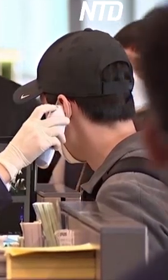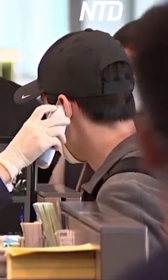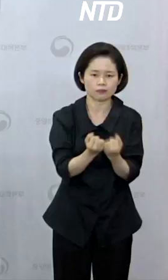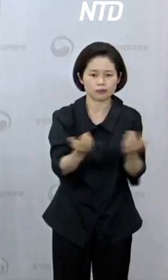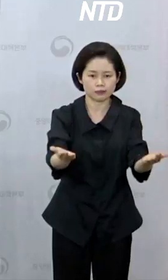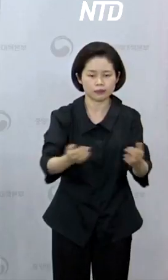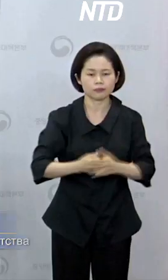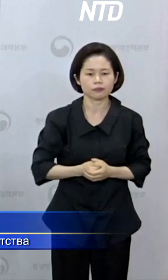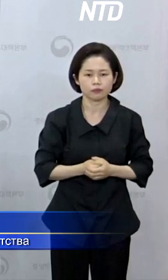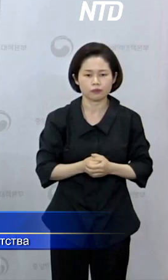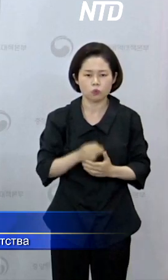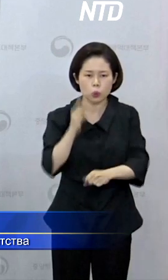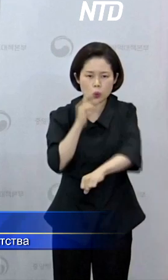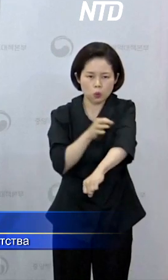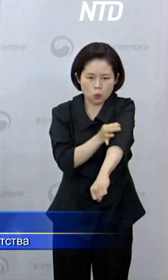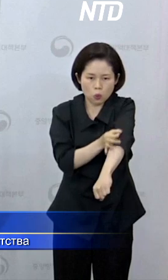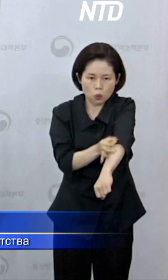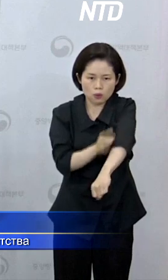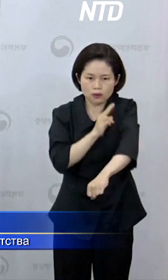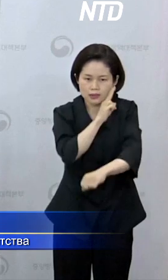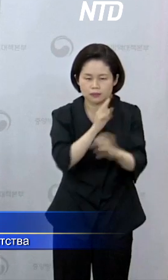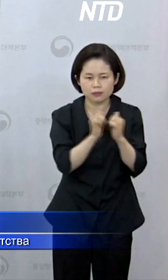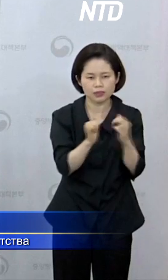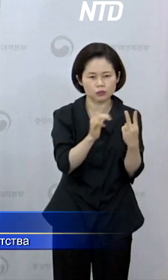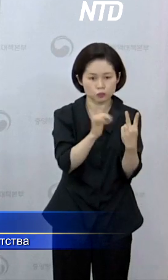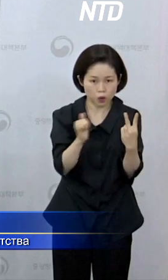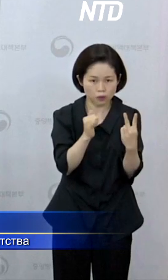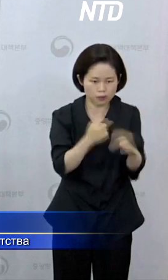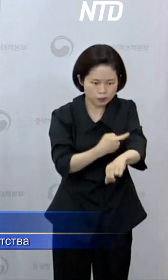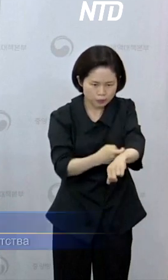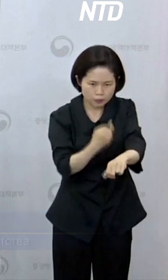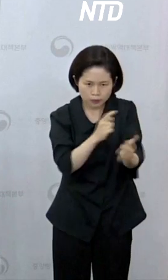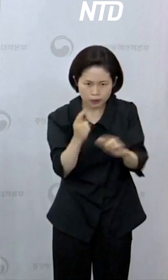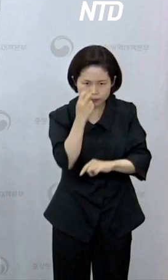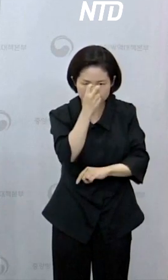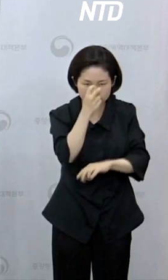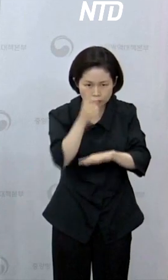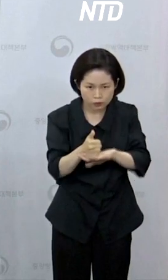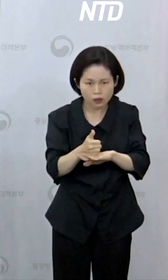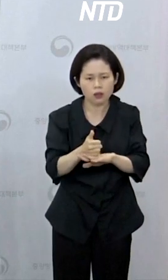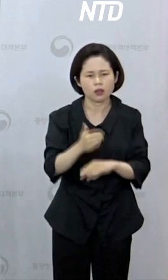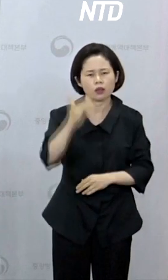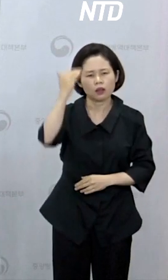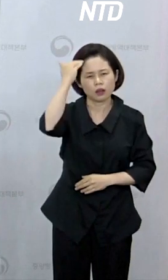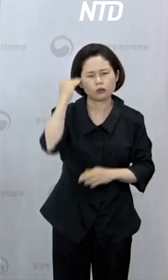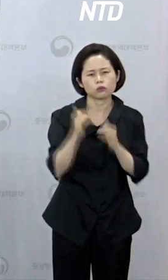«После проверки двух случаев с подозрением на оспу обезьян у одного южнокорейца оказался положительный результат